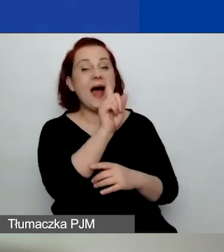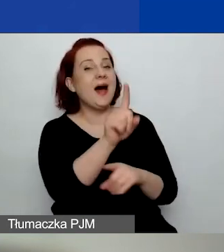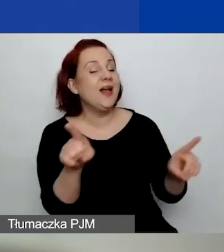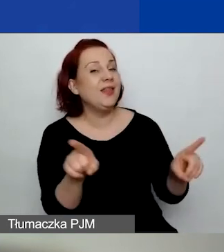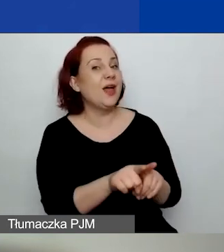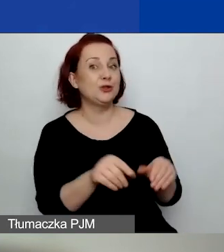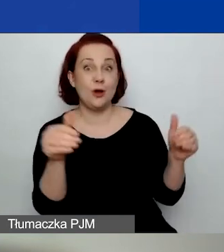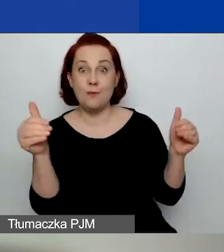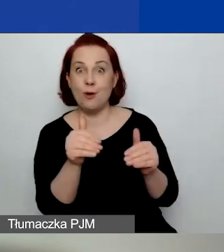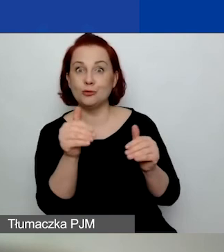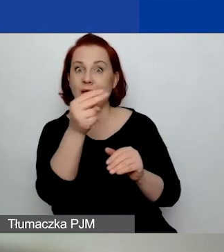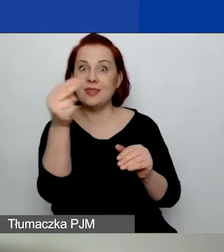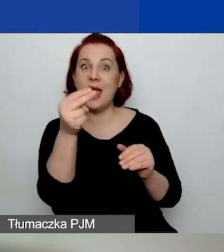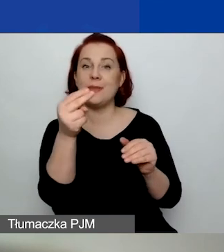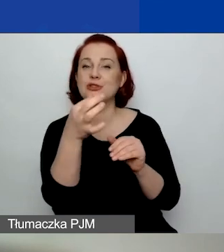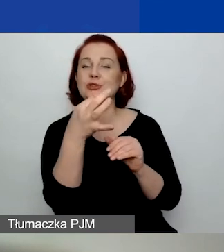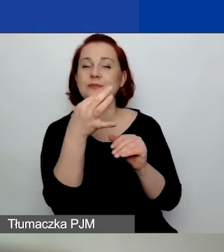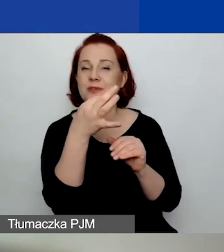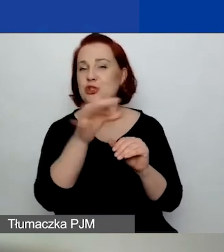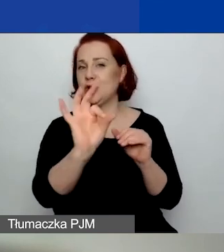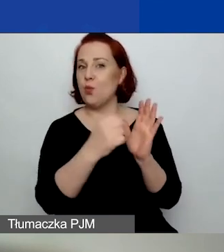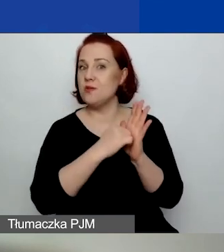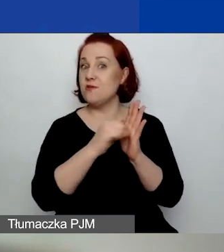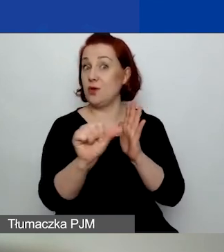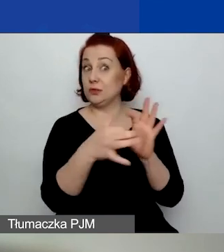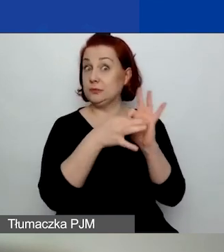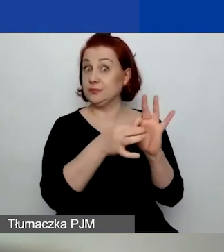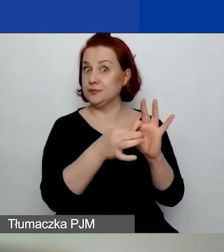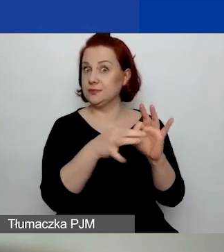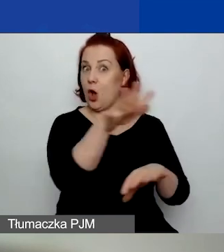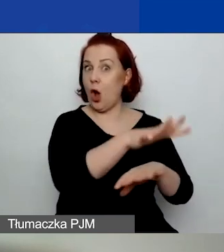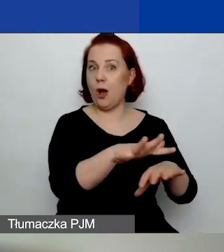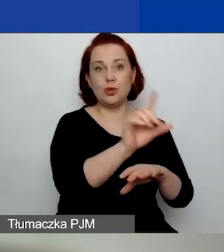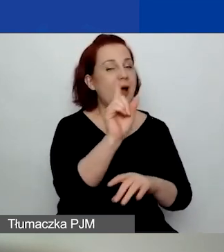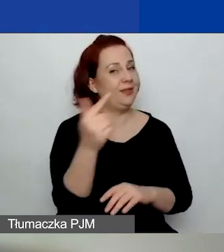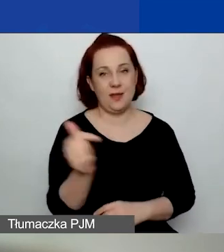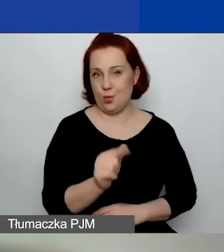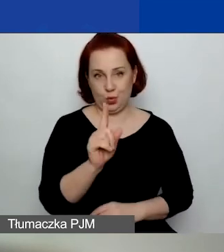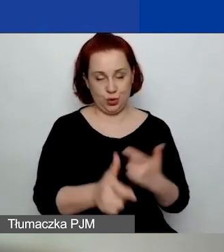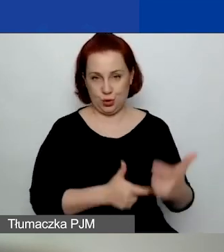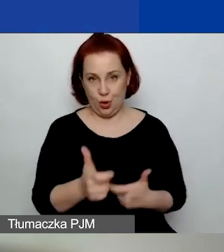temat o znaczeniu szczególnym w ramach tego obszaru. Ale nie musicie tego robić. Obszar musi być wybrany,